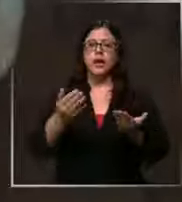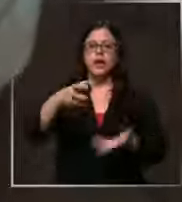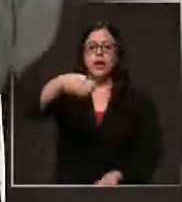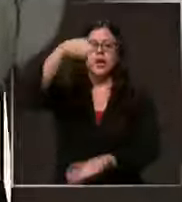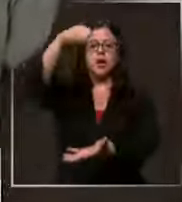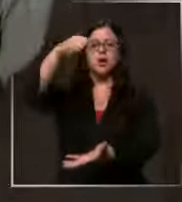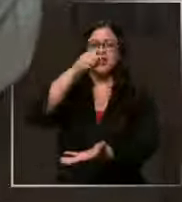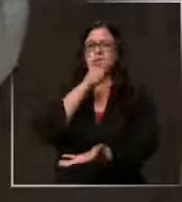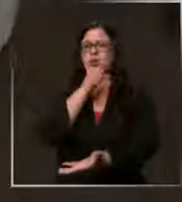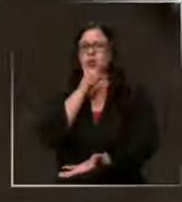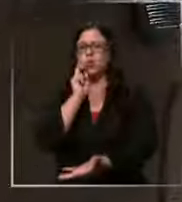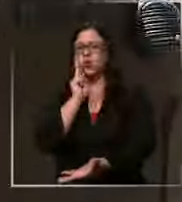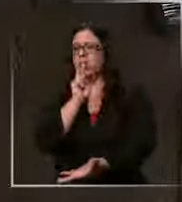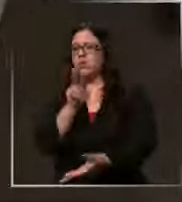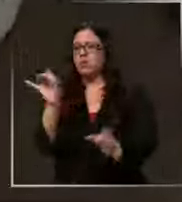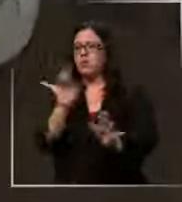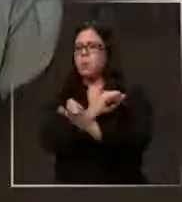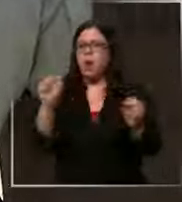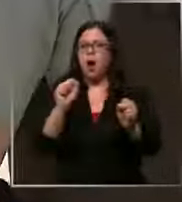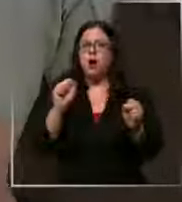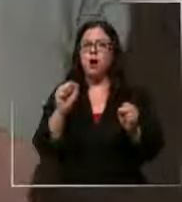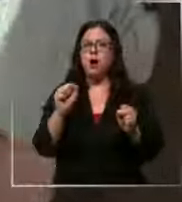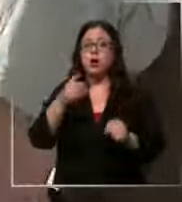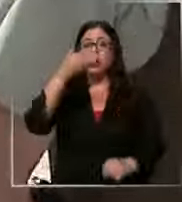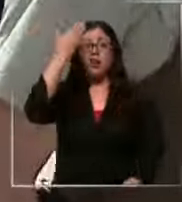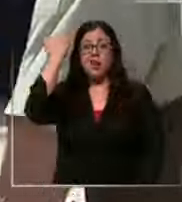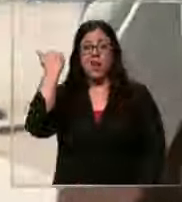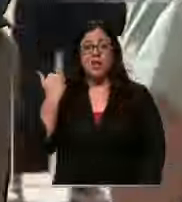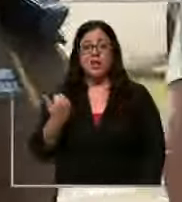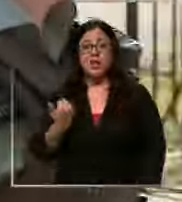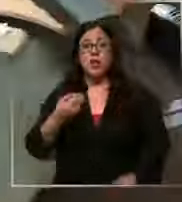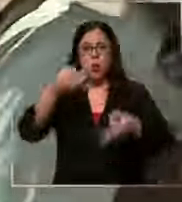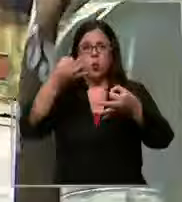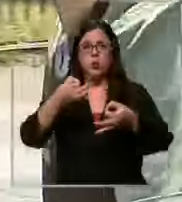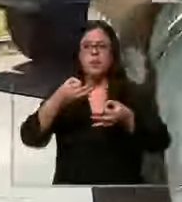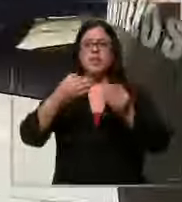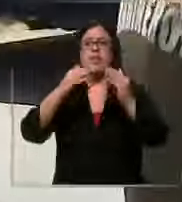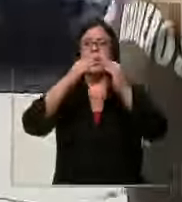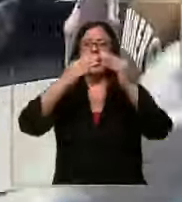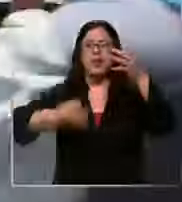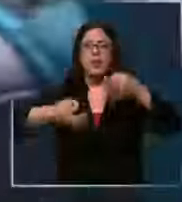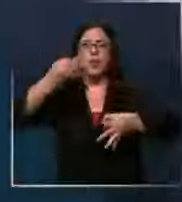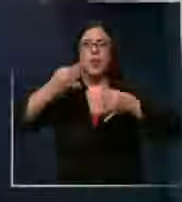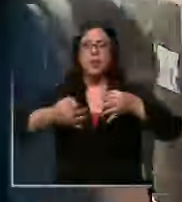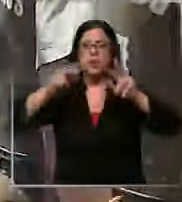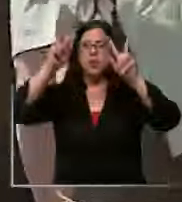o un artefacto explosivo hace pocos días fue el Centro de Justicia el escenario de una evacuación